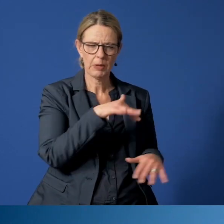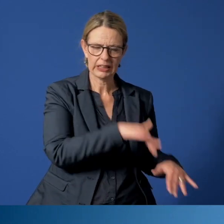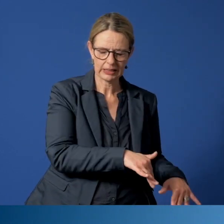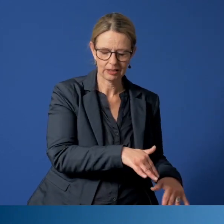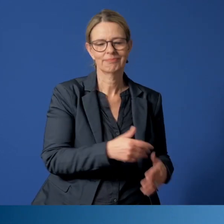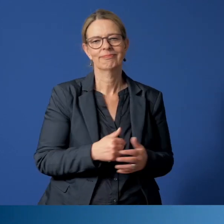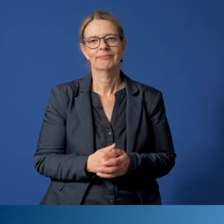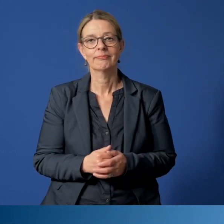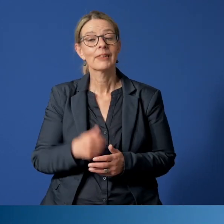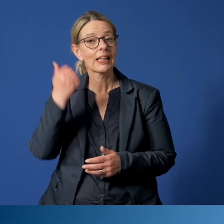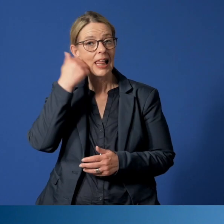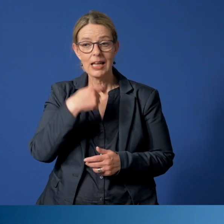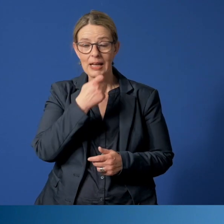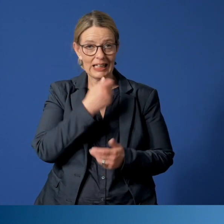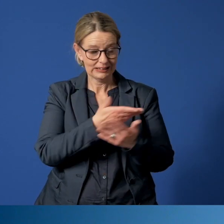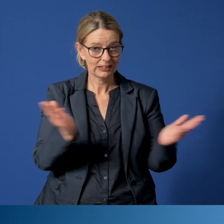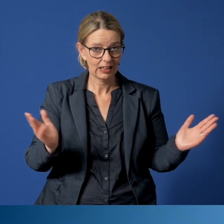Liebe Essenerinnen, liebe Essener